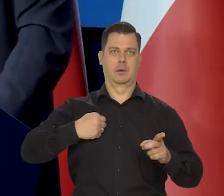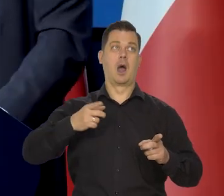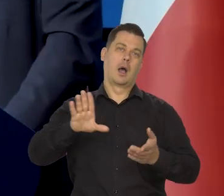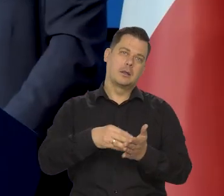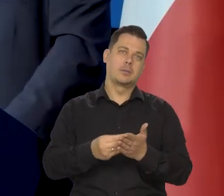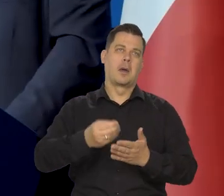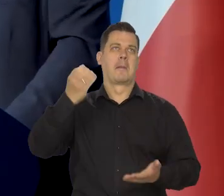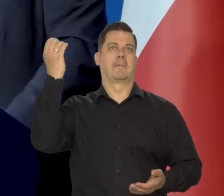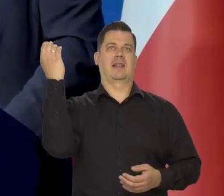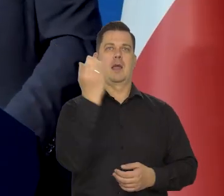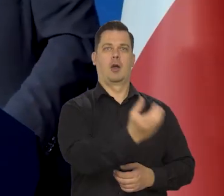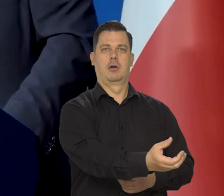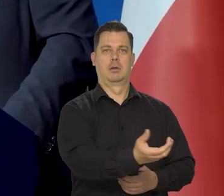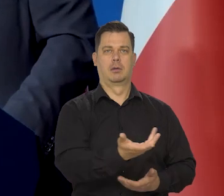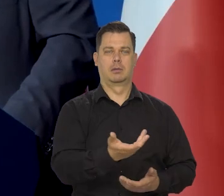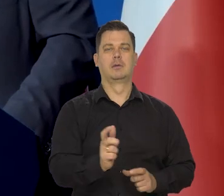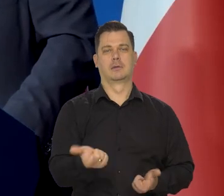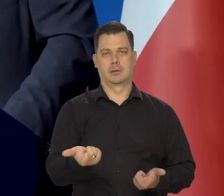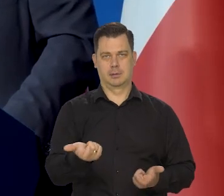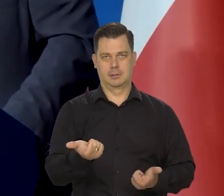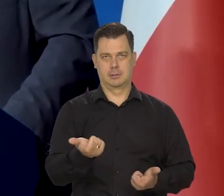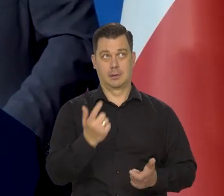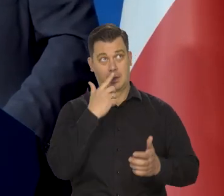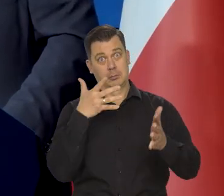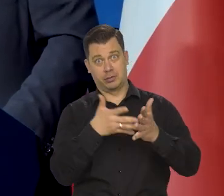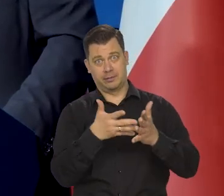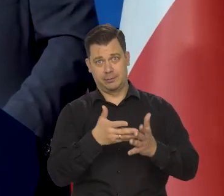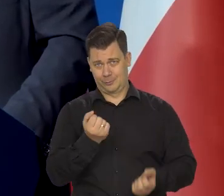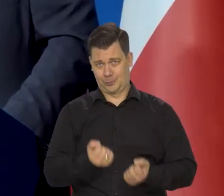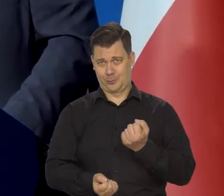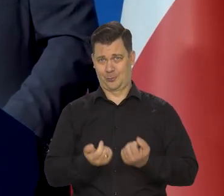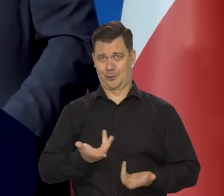a tu meteoryt walną w centrum Warszawy